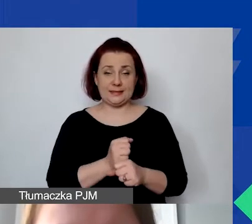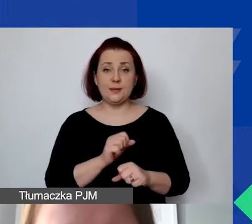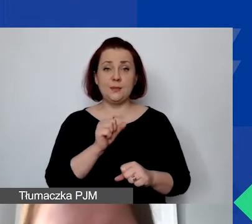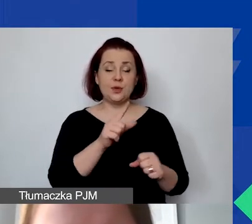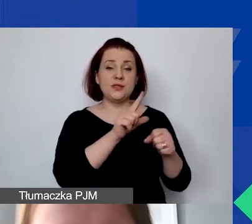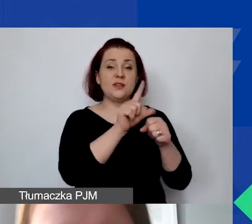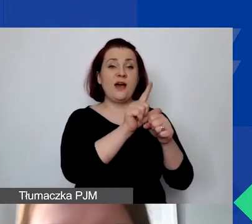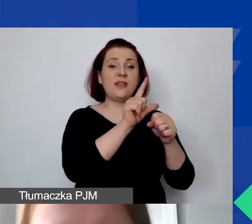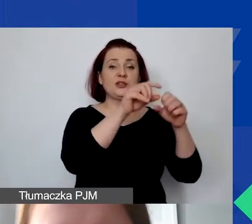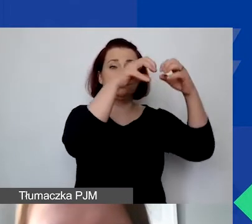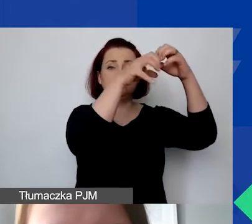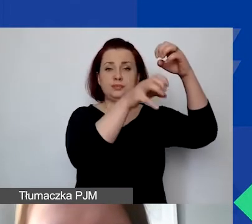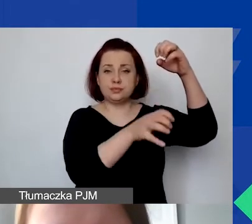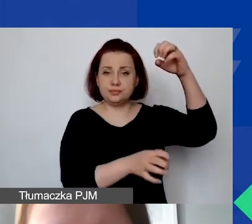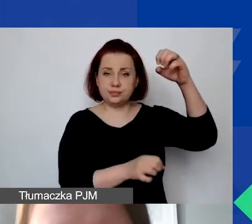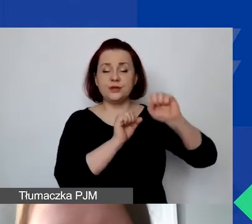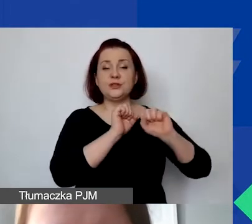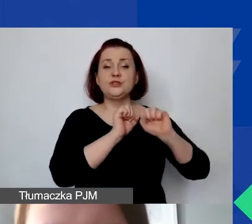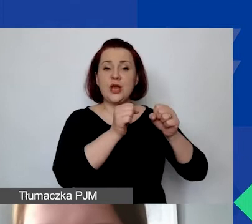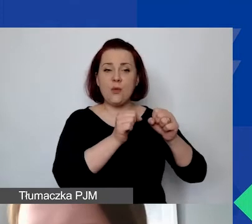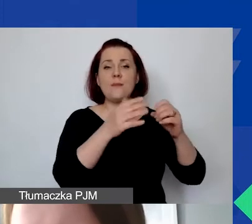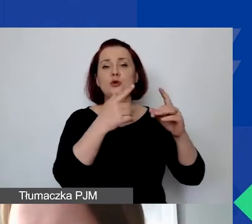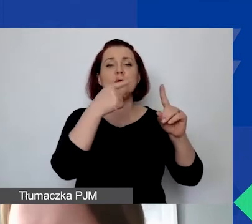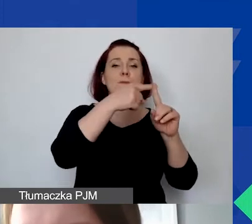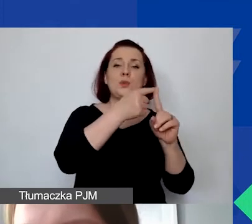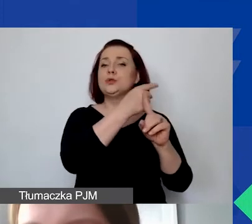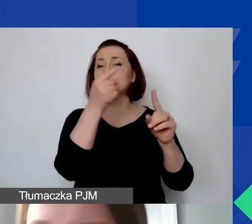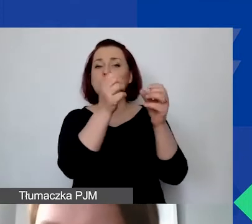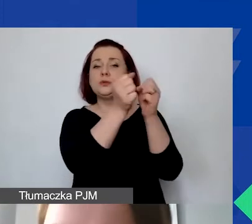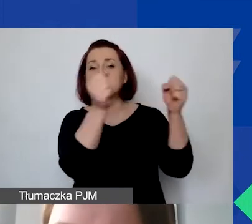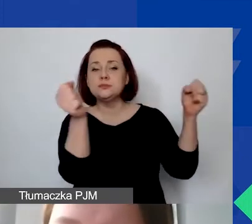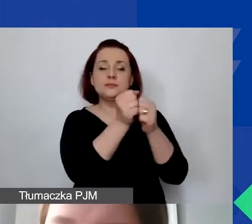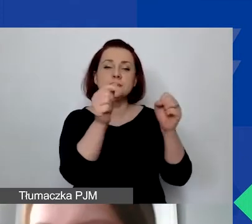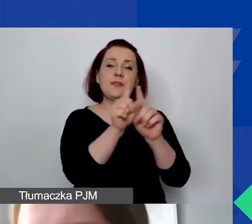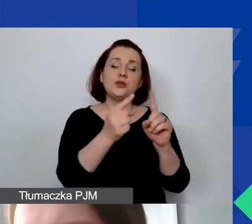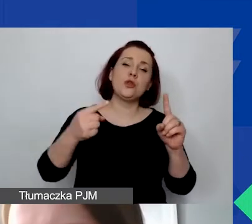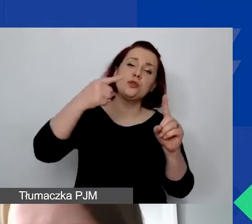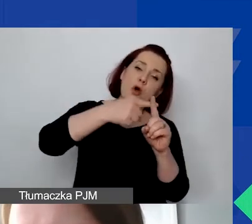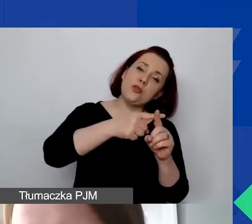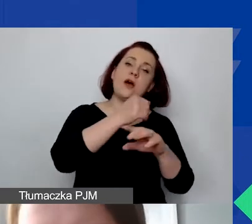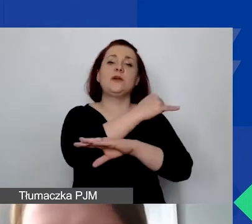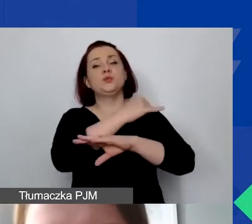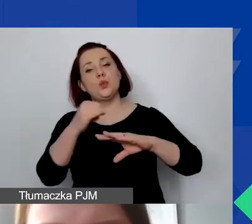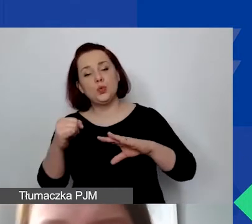Proszę sobie odsłaniać te plusy, minusy. Można dodawać pozycje, wersy odejmować. Żadna komórka nie jest zablokowana.